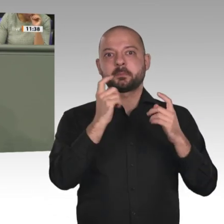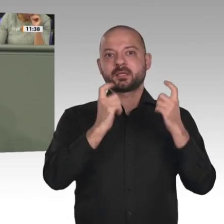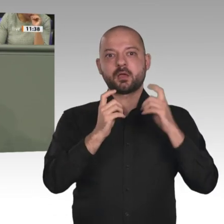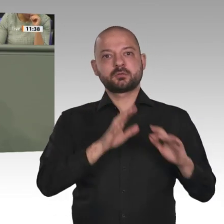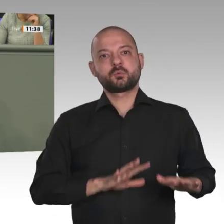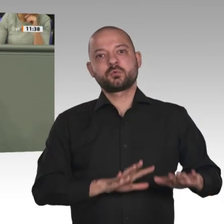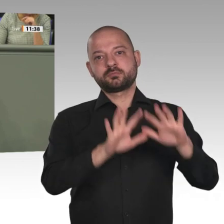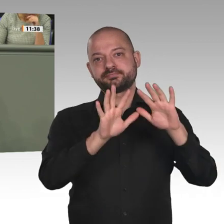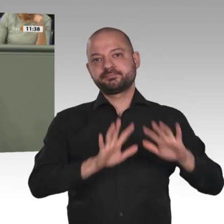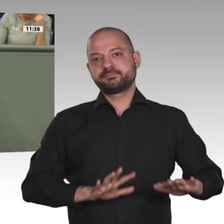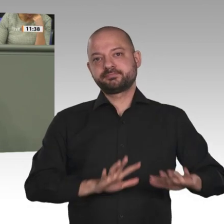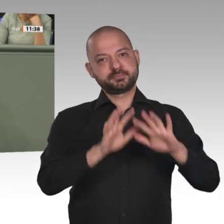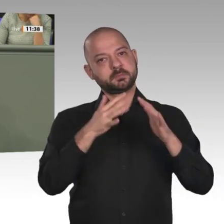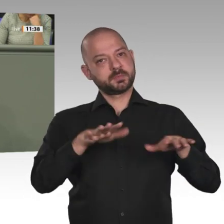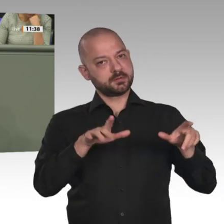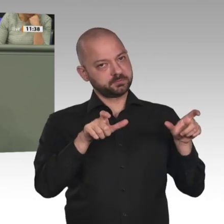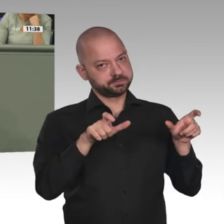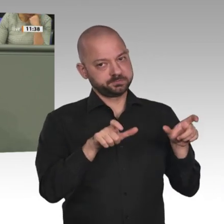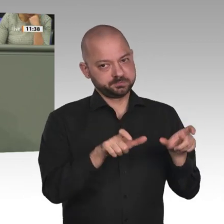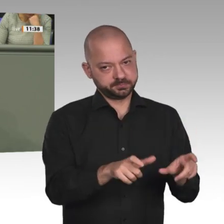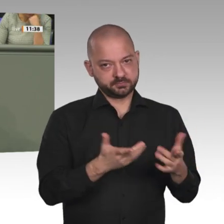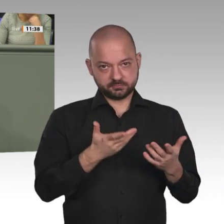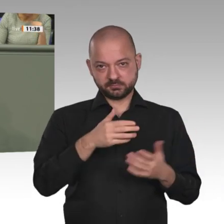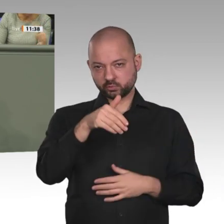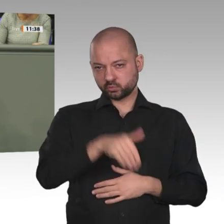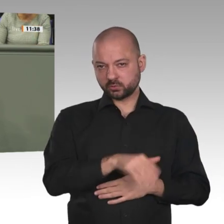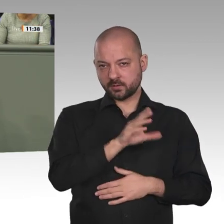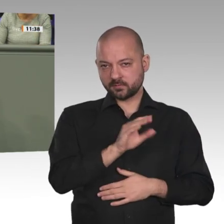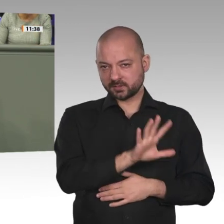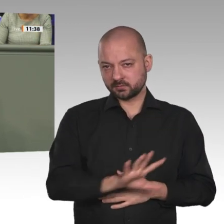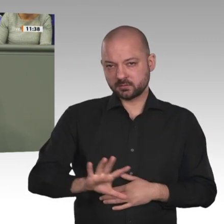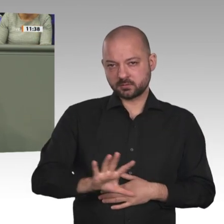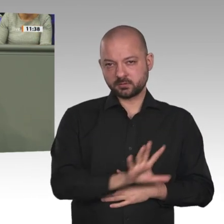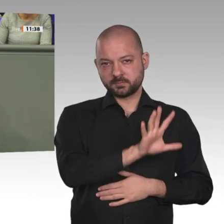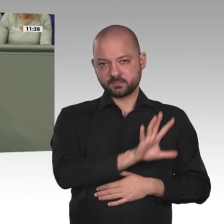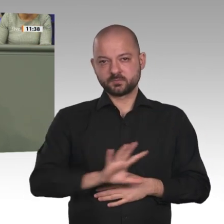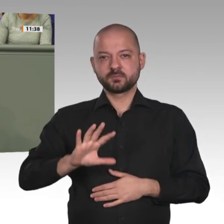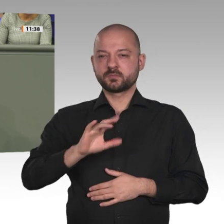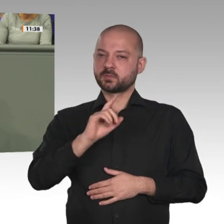denn das war früher mal die größte Peacekeeping- Mission. Mittlerweile wurde sie